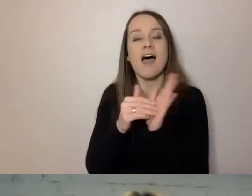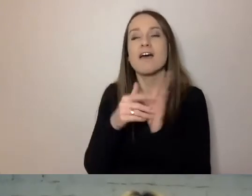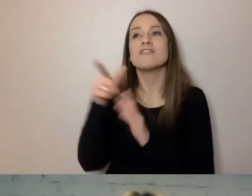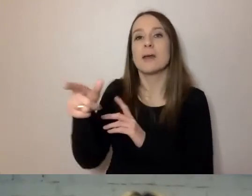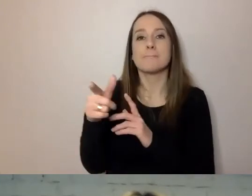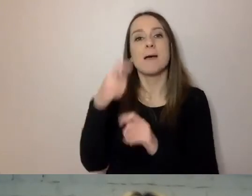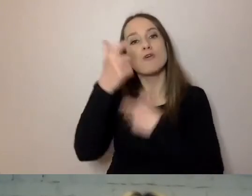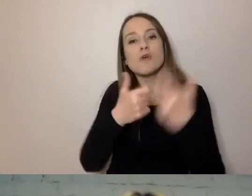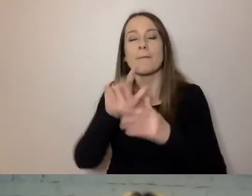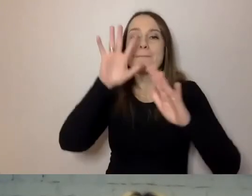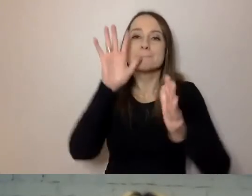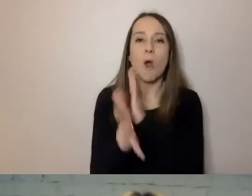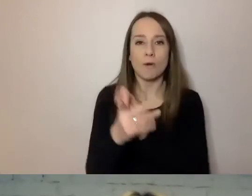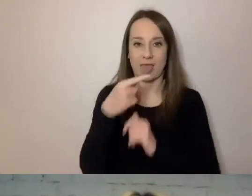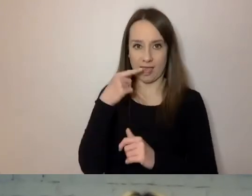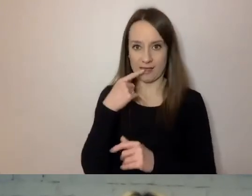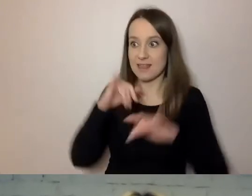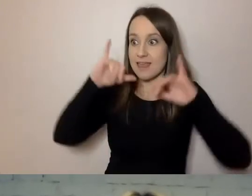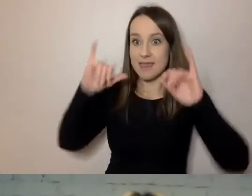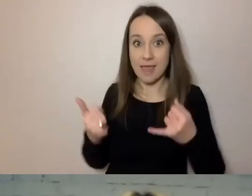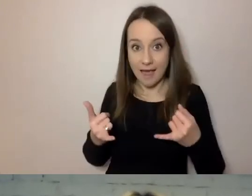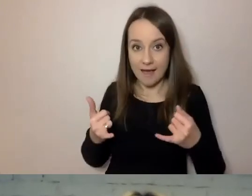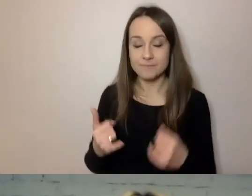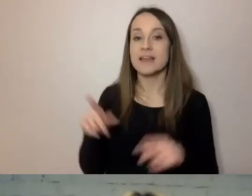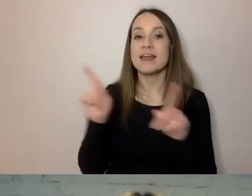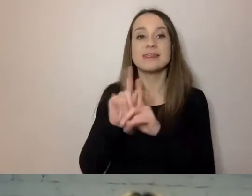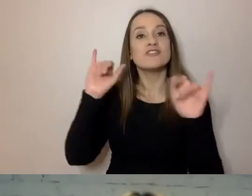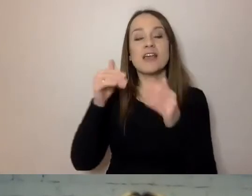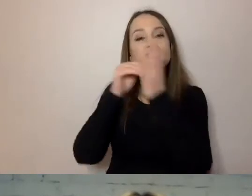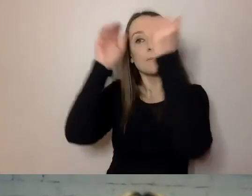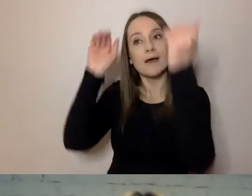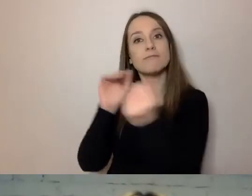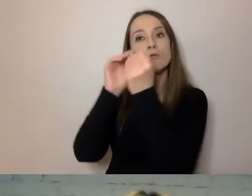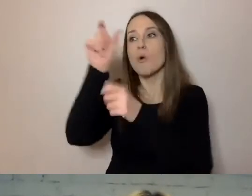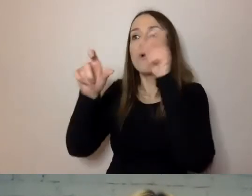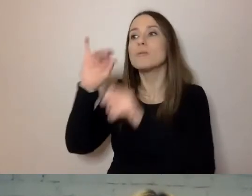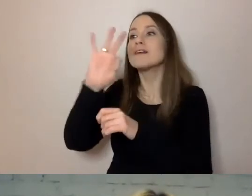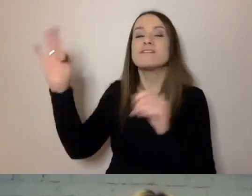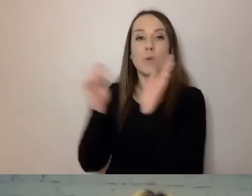Jak ten język dostosować do potrzeb. Żeby pamiętać na przykład,